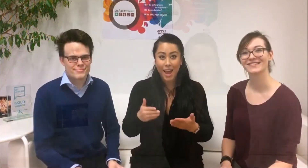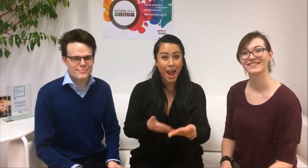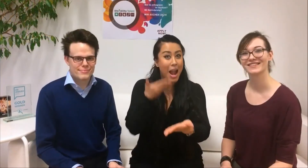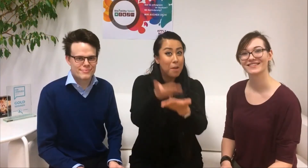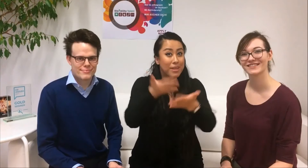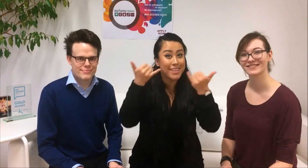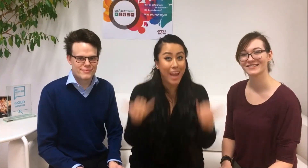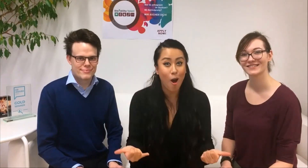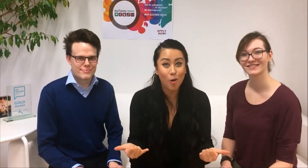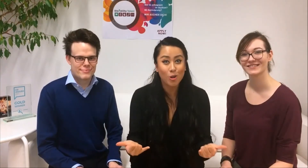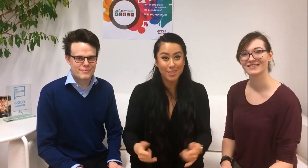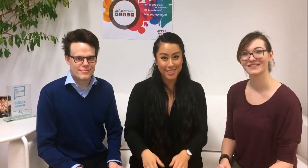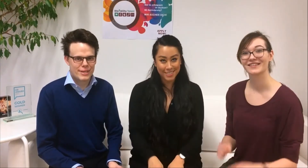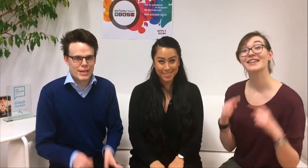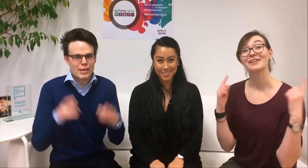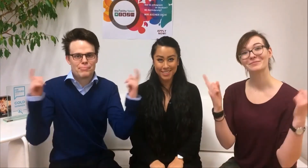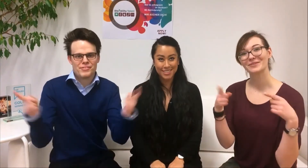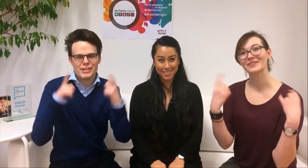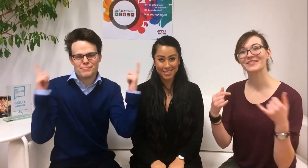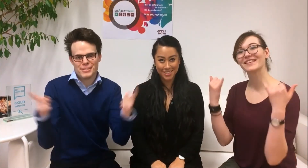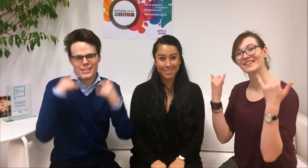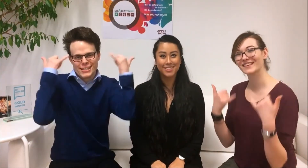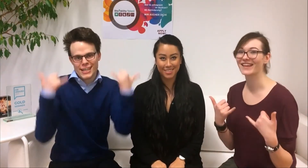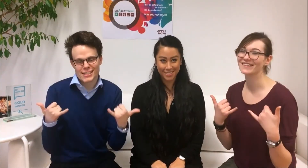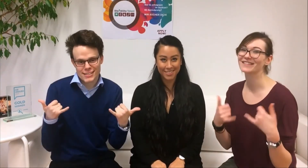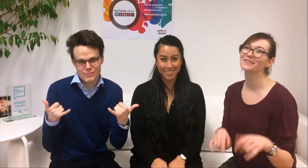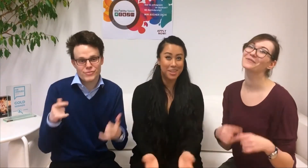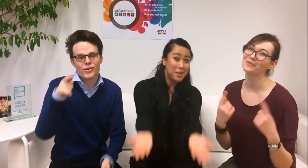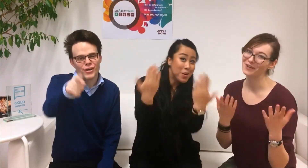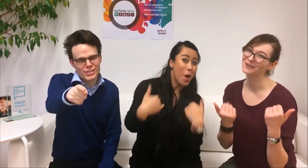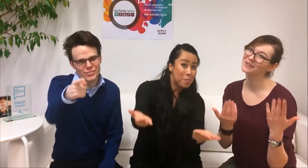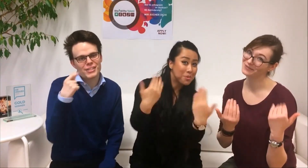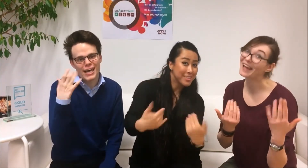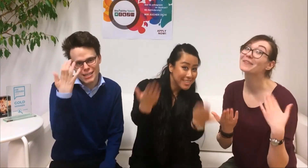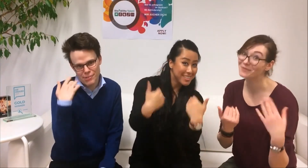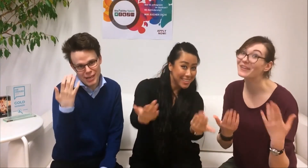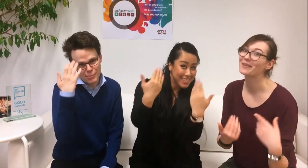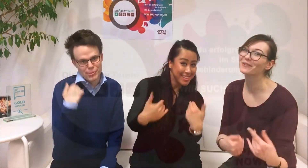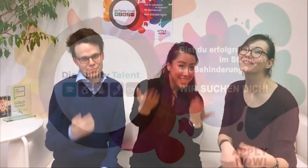Bewirb dich jetzt! Wir freuen uns auf deine Bewerbung!